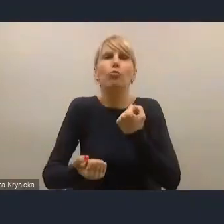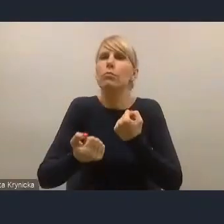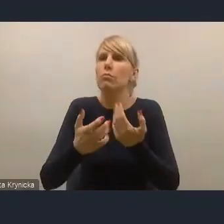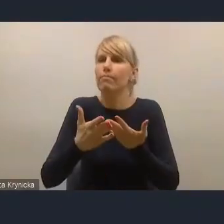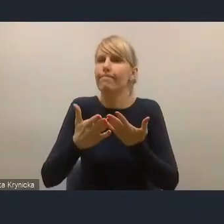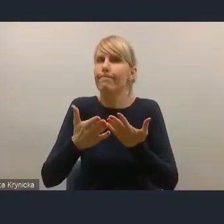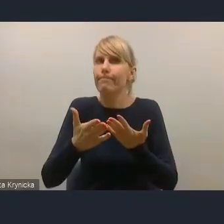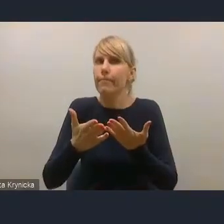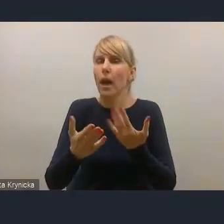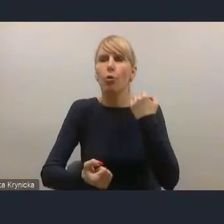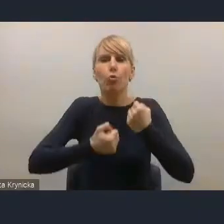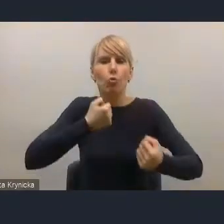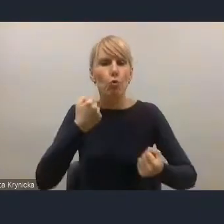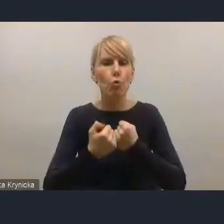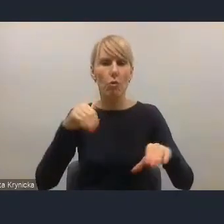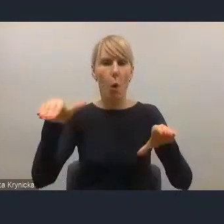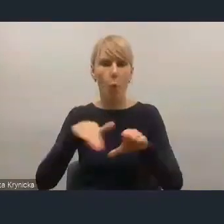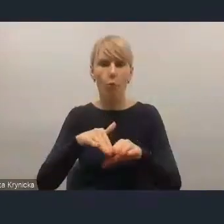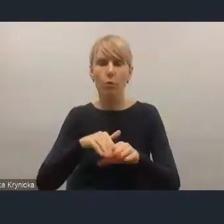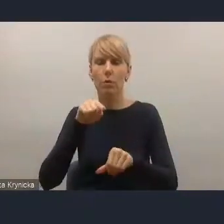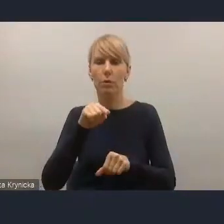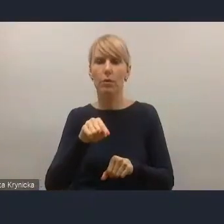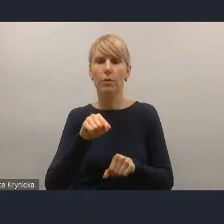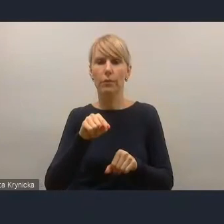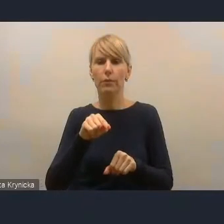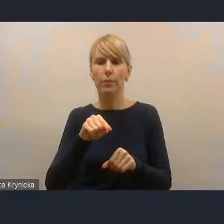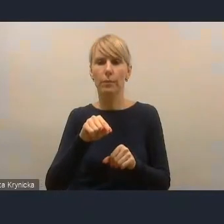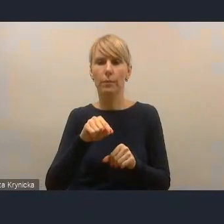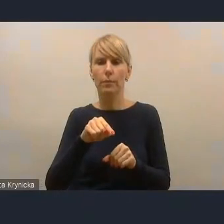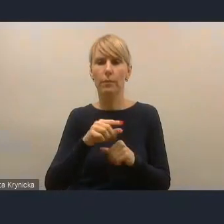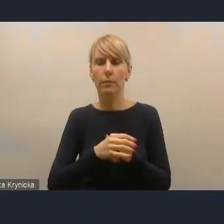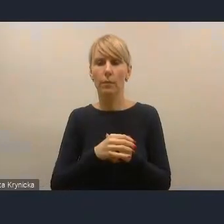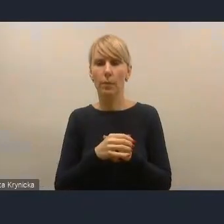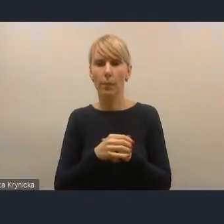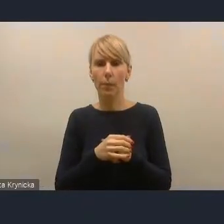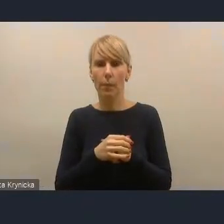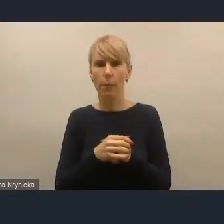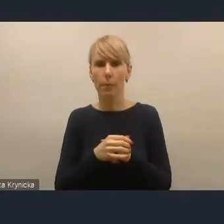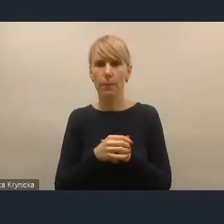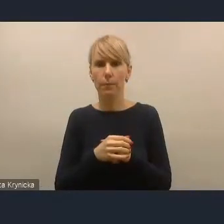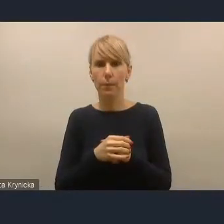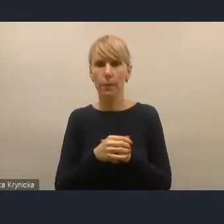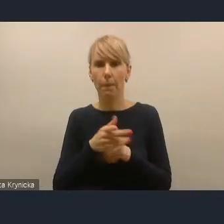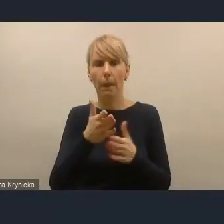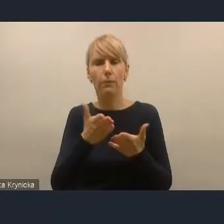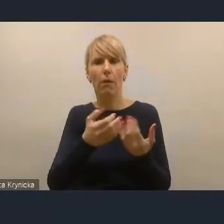w tych mechanizmach partycypacyjnych.